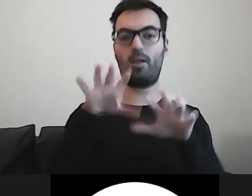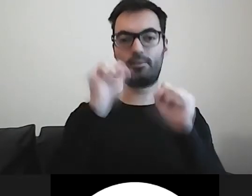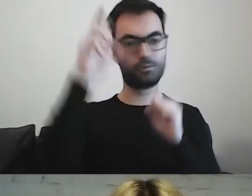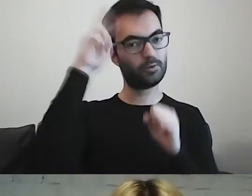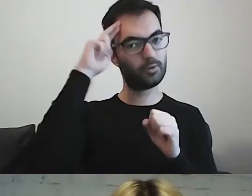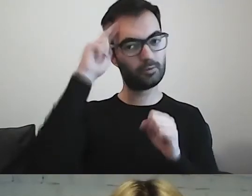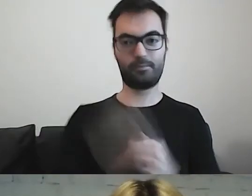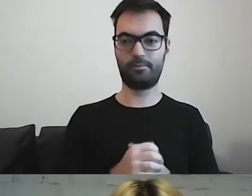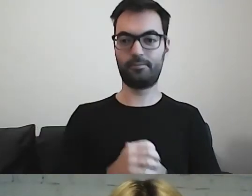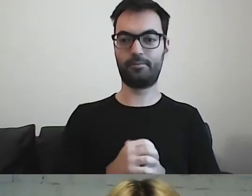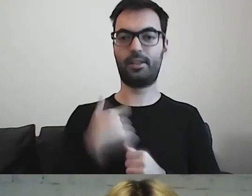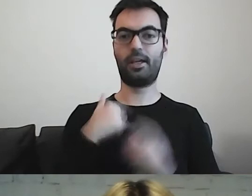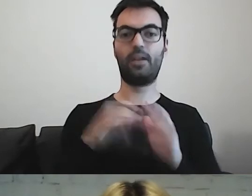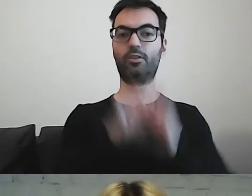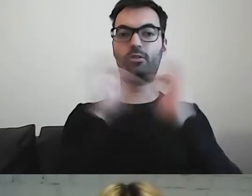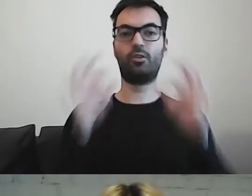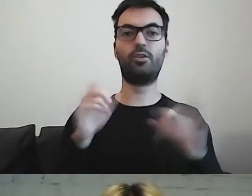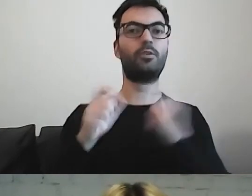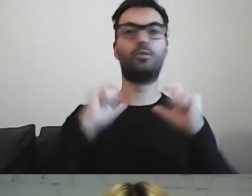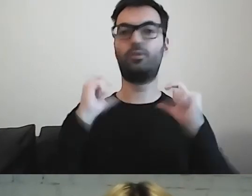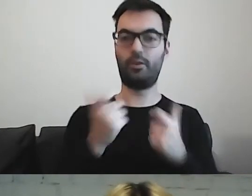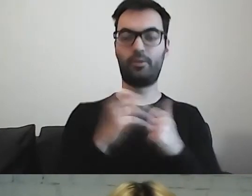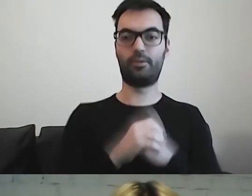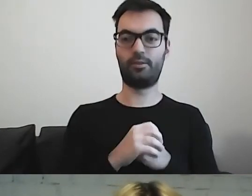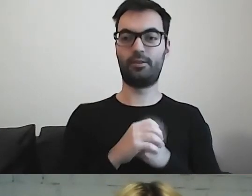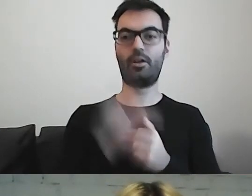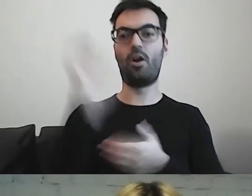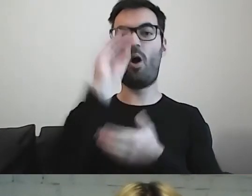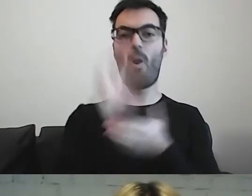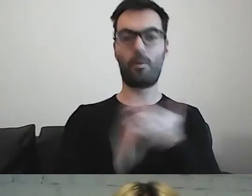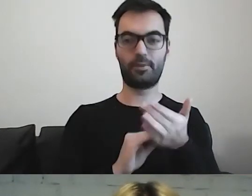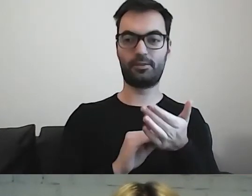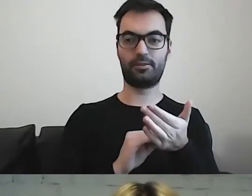To, co robiłam do tej pory, to przede wszystkim opisy dzieł sztuki.